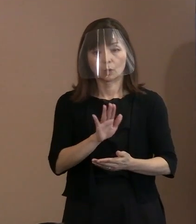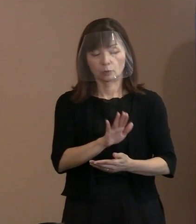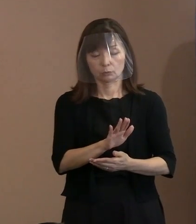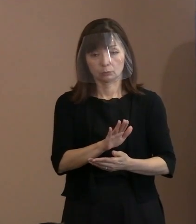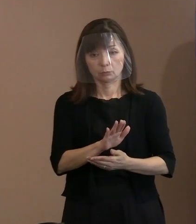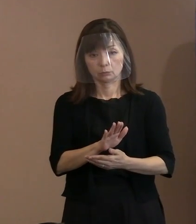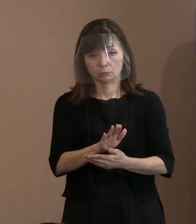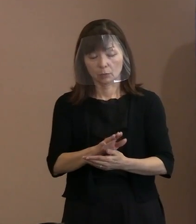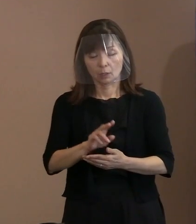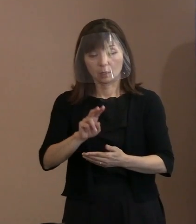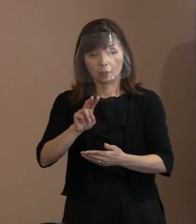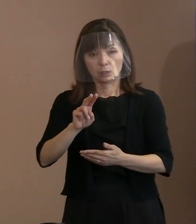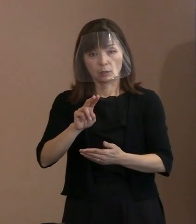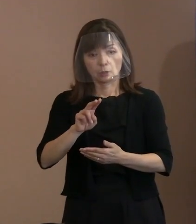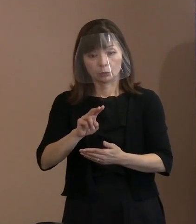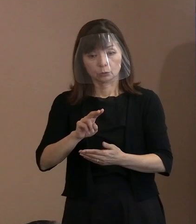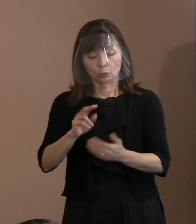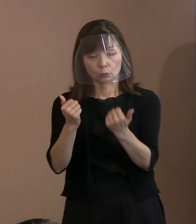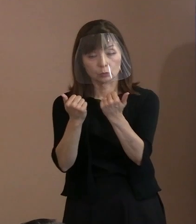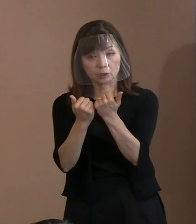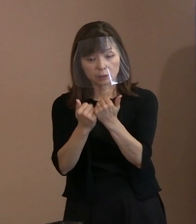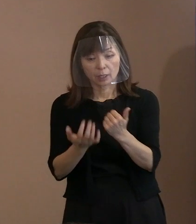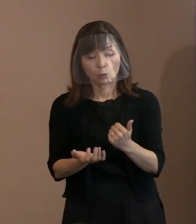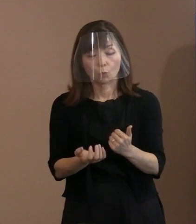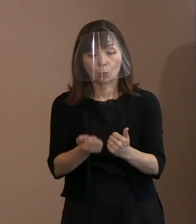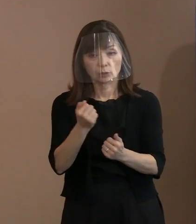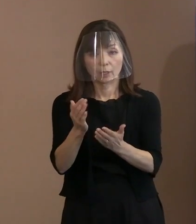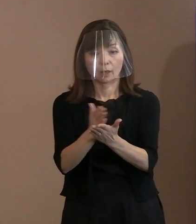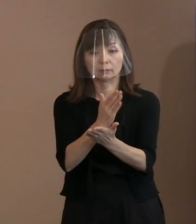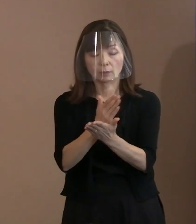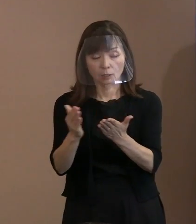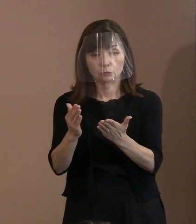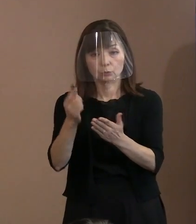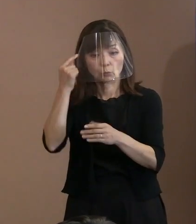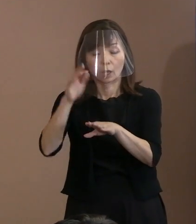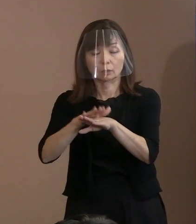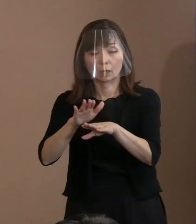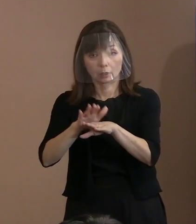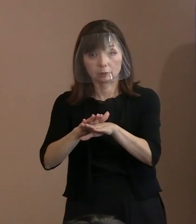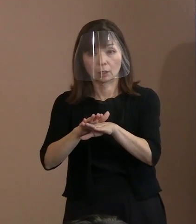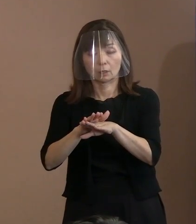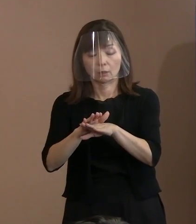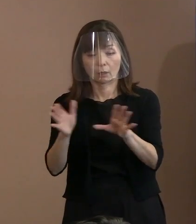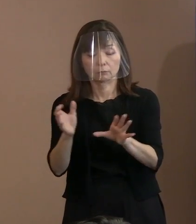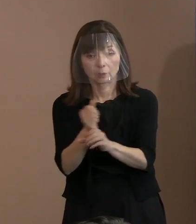理性的に判断するというところが 崩れたわけですね｡ だから､そこに着目すると､